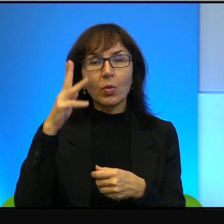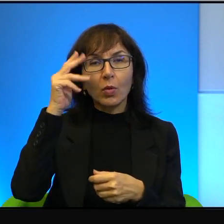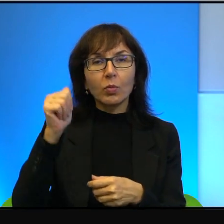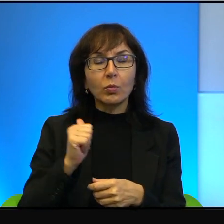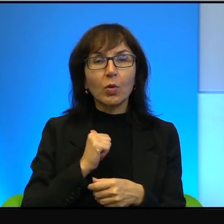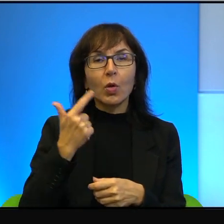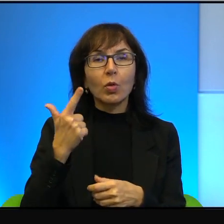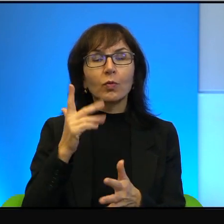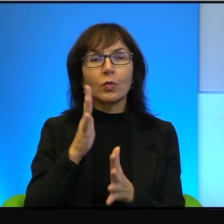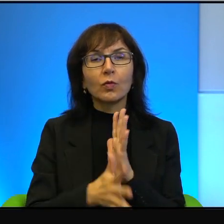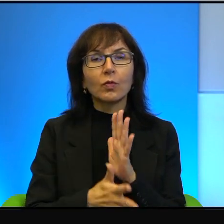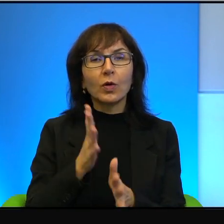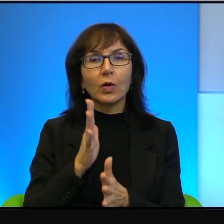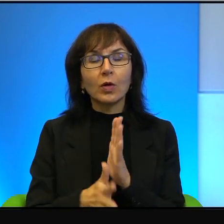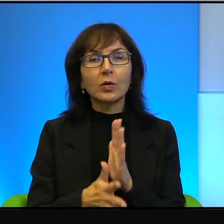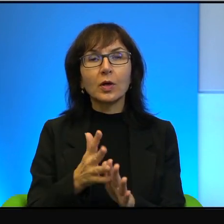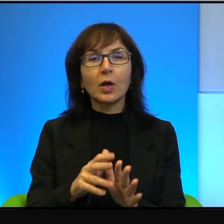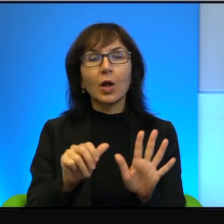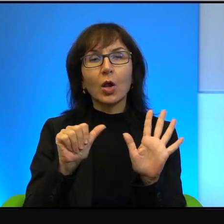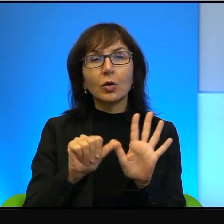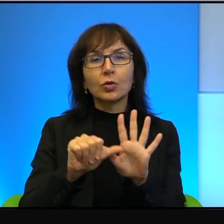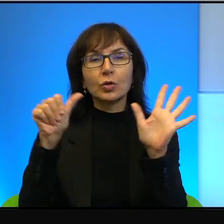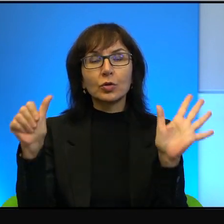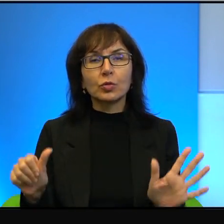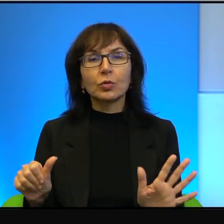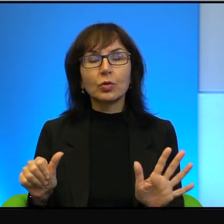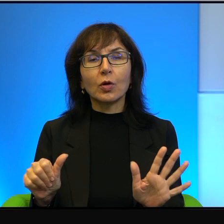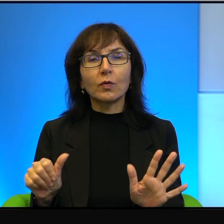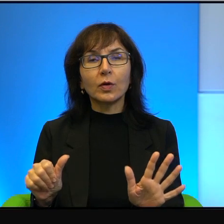bo w wojnie sześciodniowej był frontowym żołnierzem i w wojnie Jom Kippur.